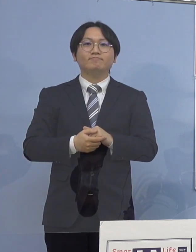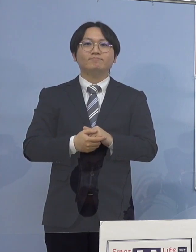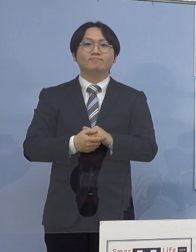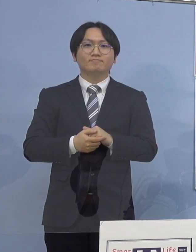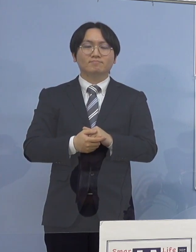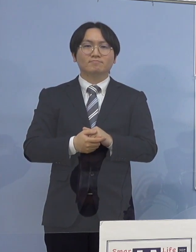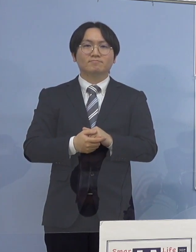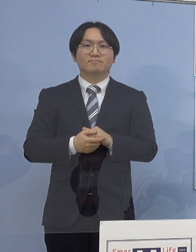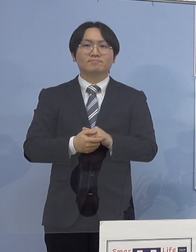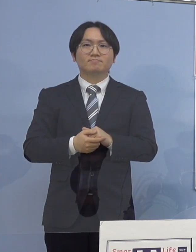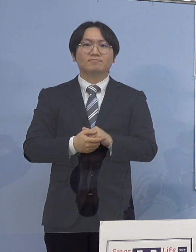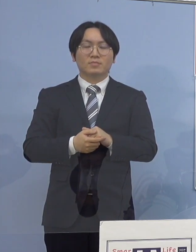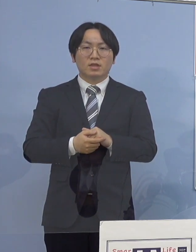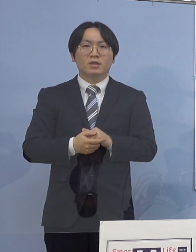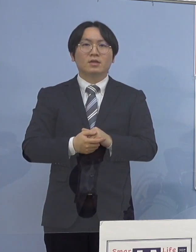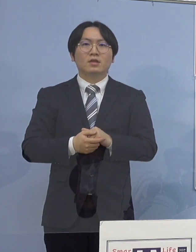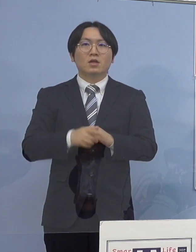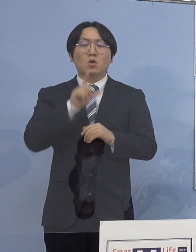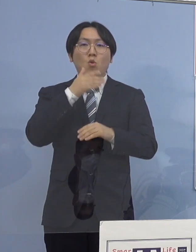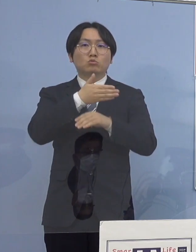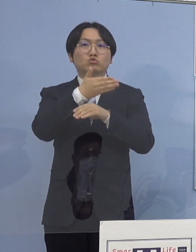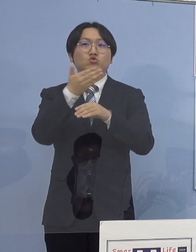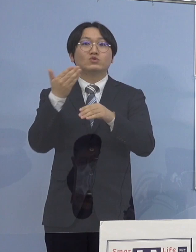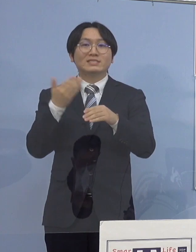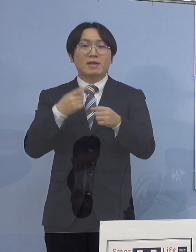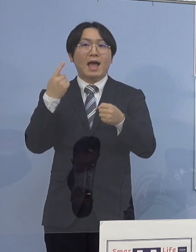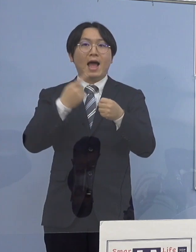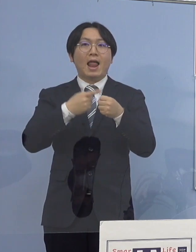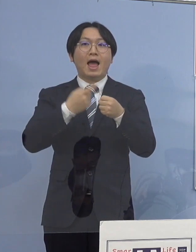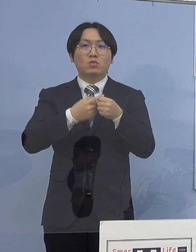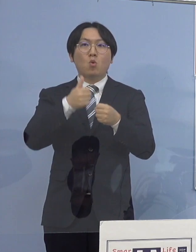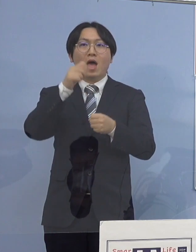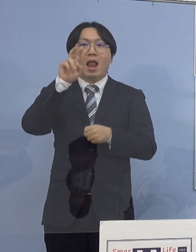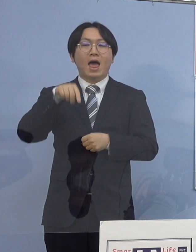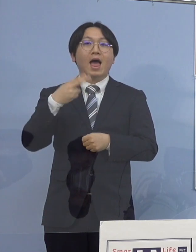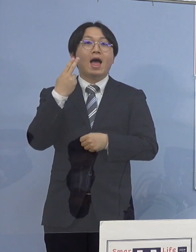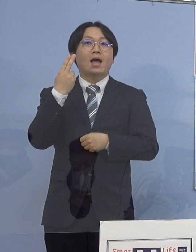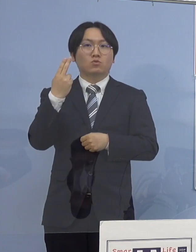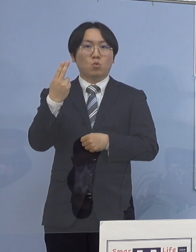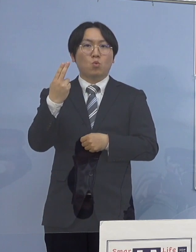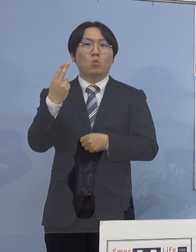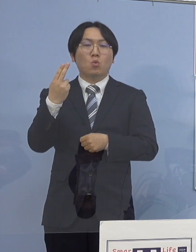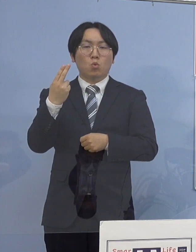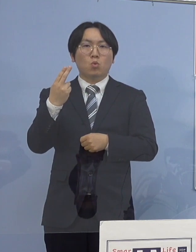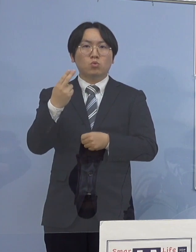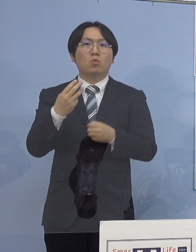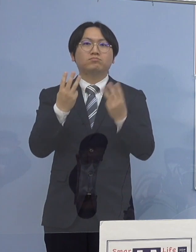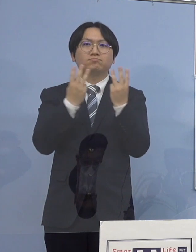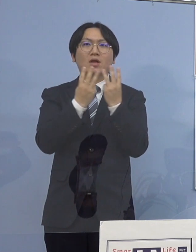それではこれを受けて「とくしまアラート」 指標について公表させていただきます